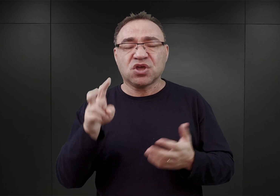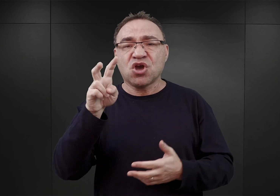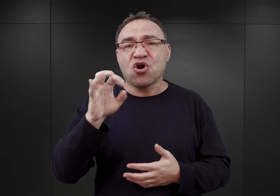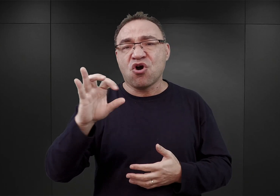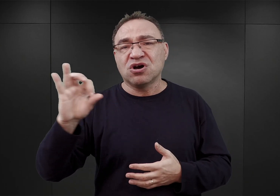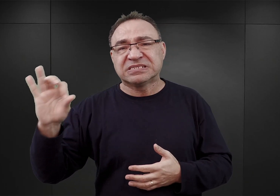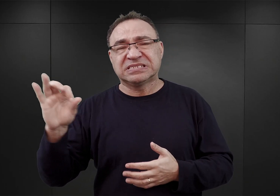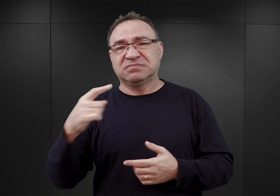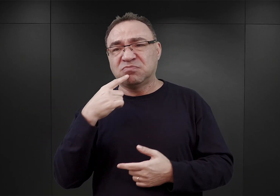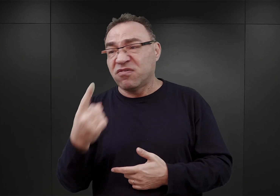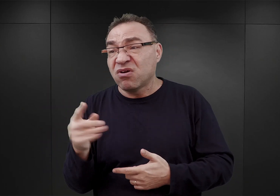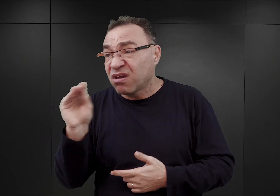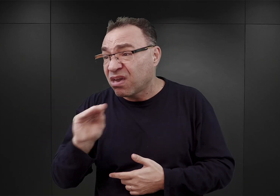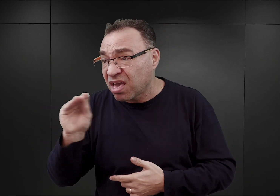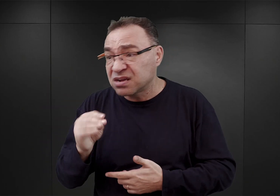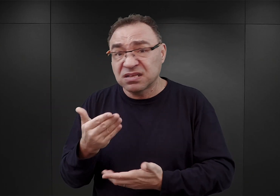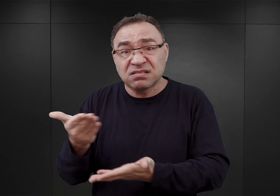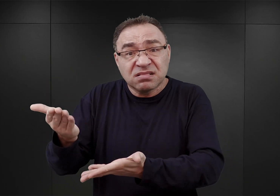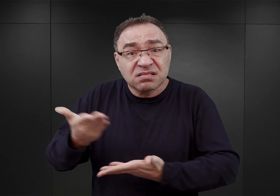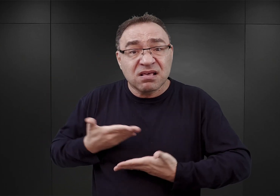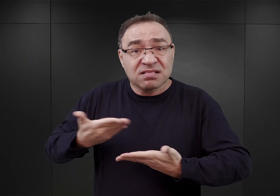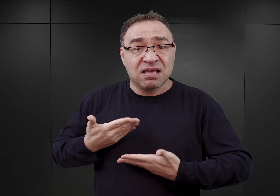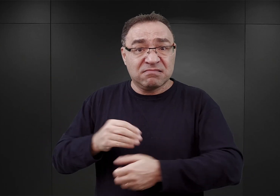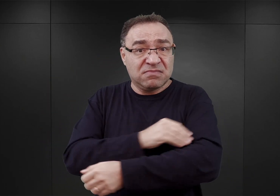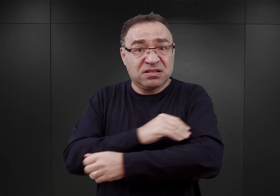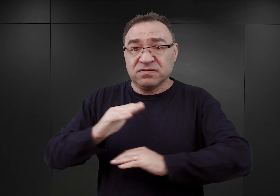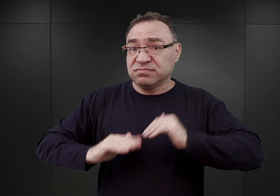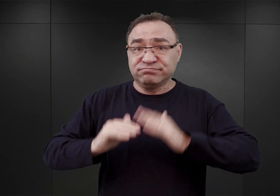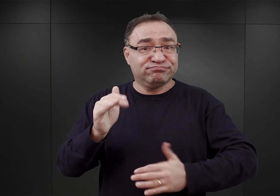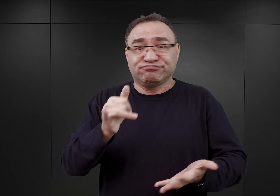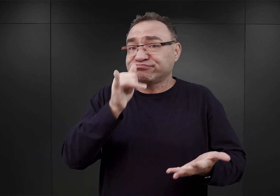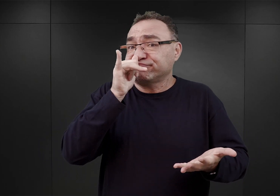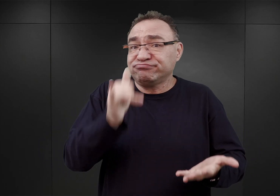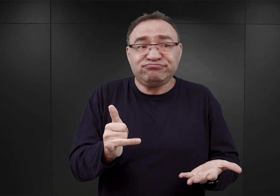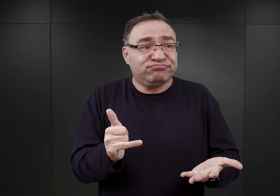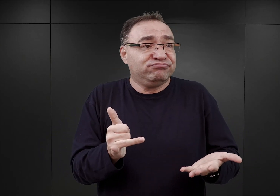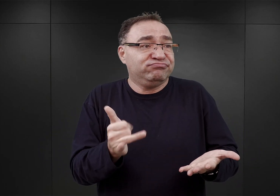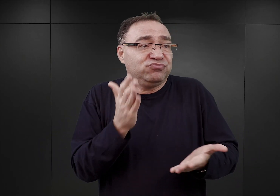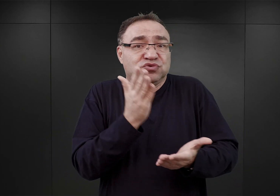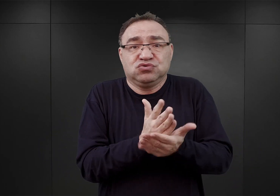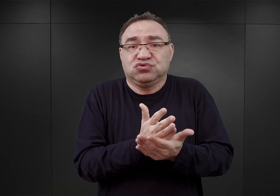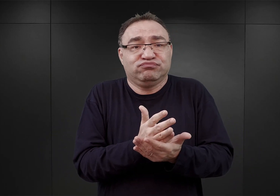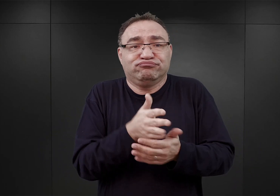nie otrzyma kolejnych przydziałów materiałów budowlanych, w związku z tym pojemność tego obozu nie będzie mogła